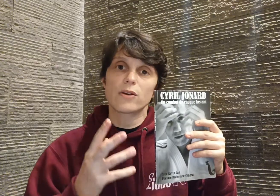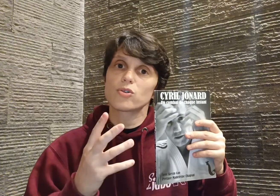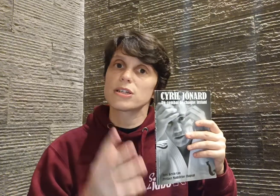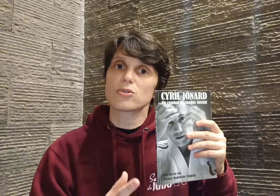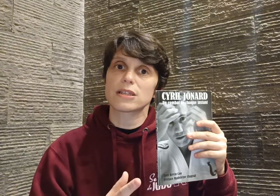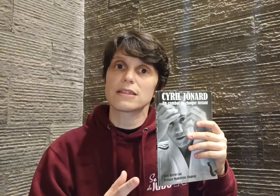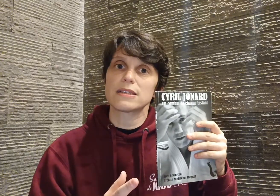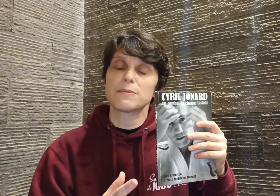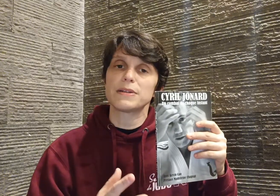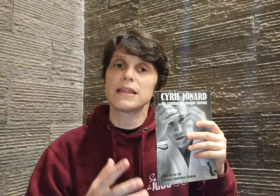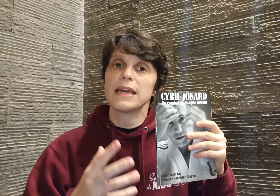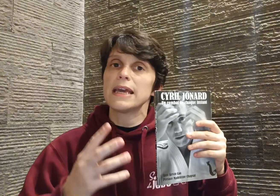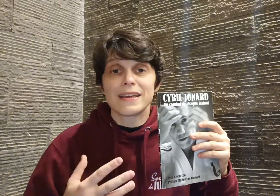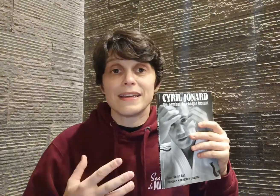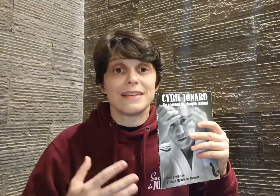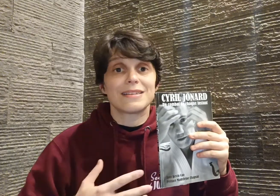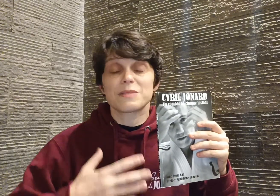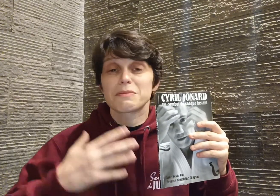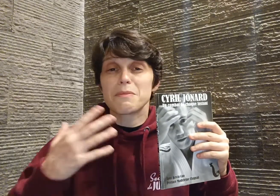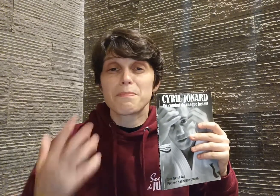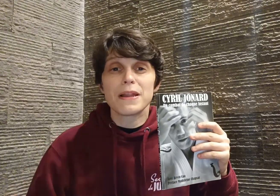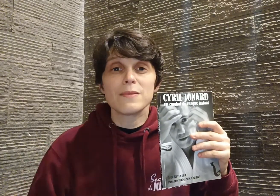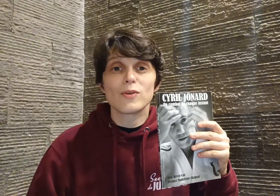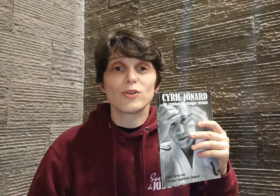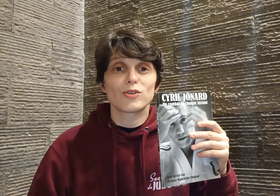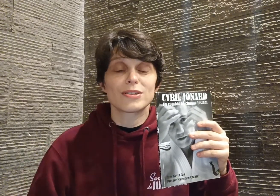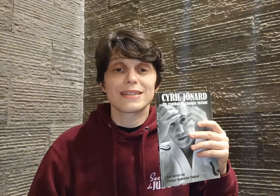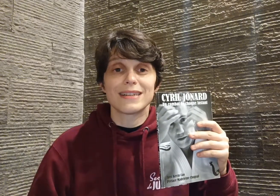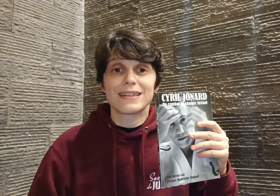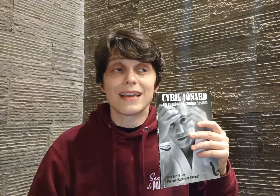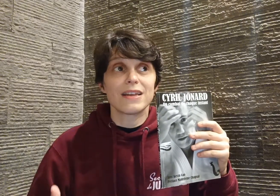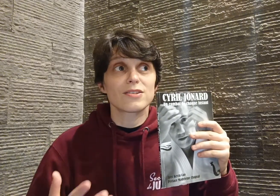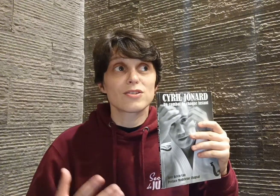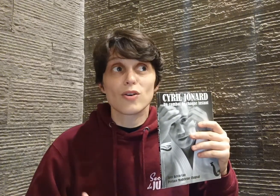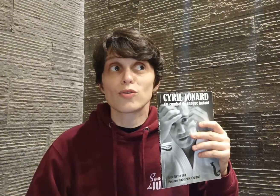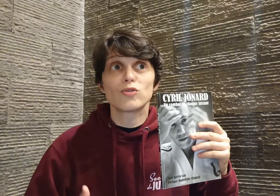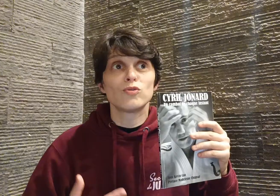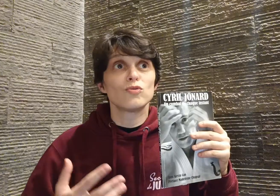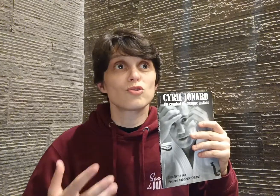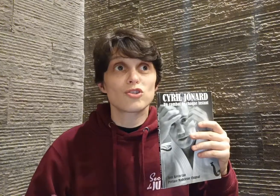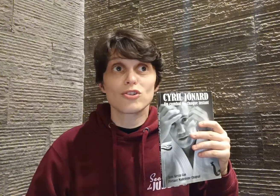accroché sur cette discipline et il s'est exprimé pleinement dans ce qu'il était, sans retenue, sans